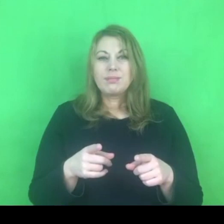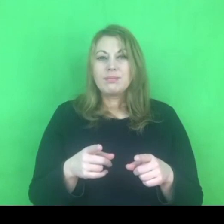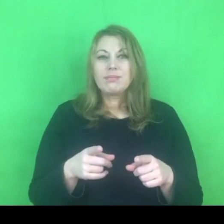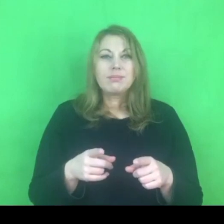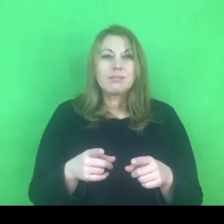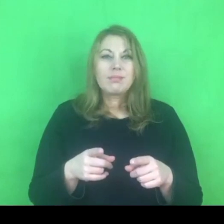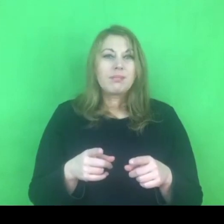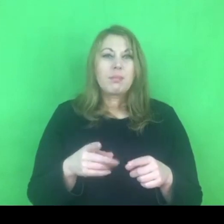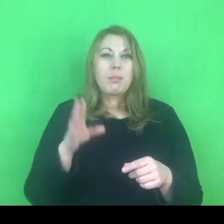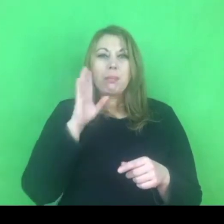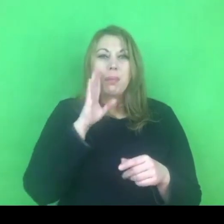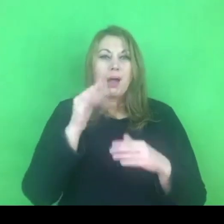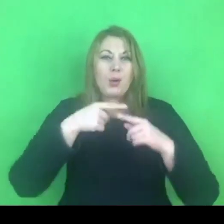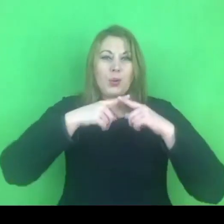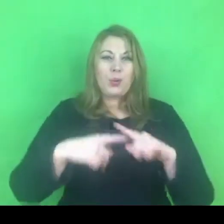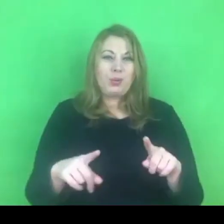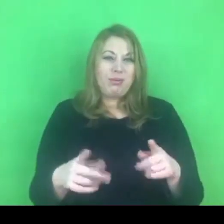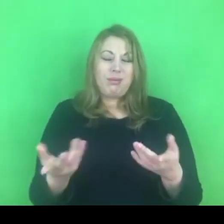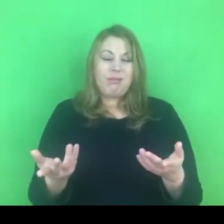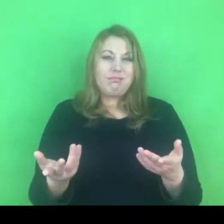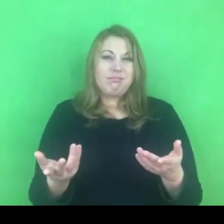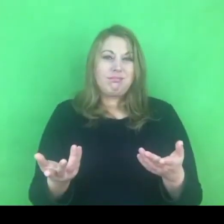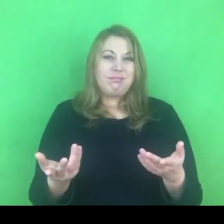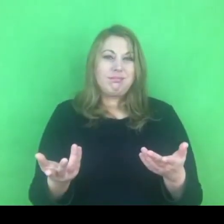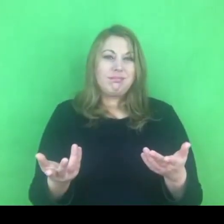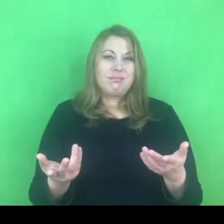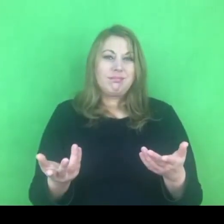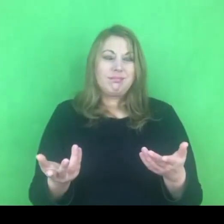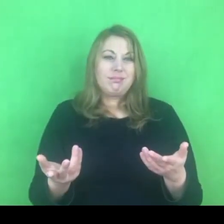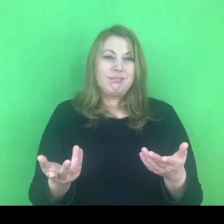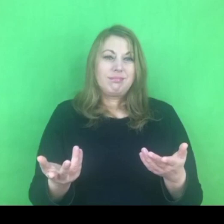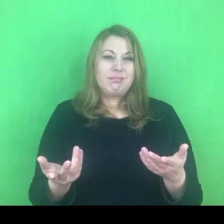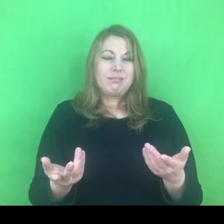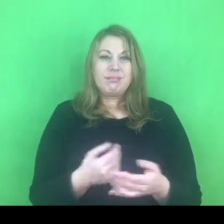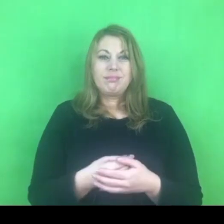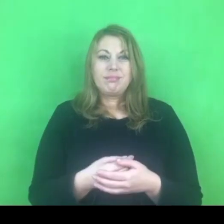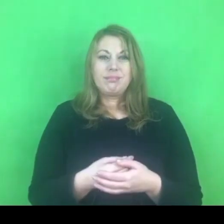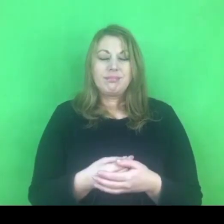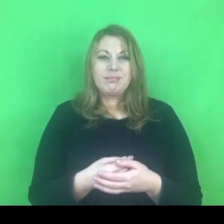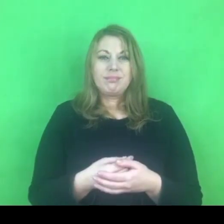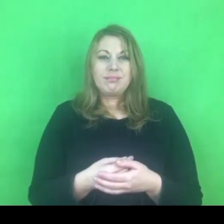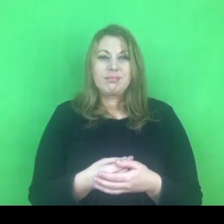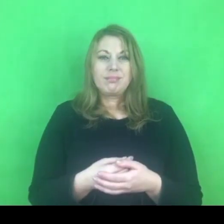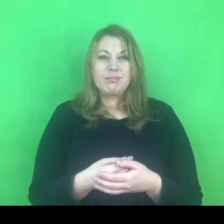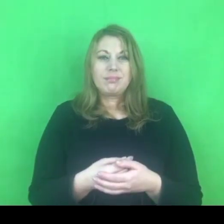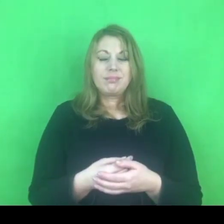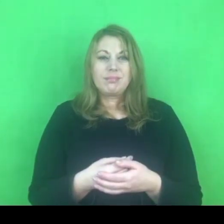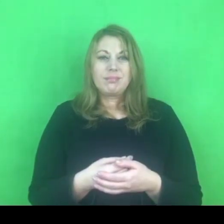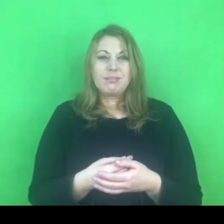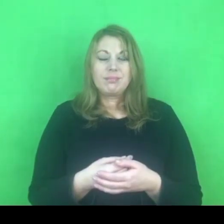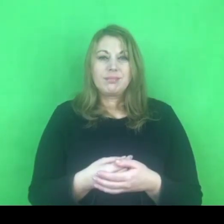ale być może takie określenie najbardziej oddaje funkcjonalność takiego programu.